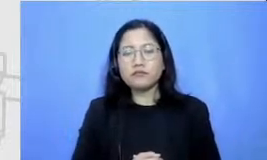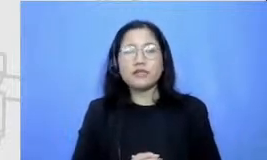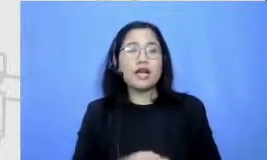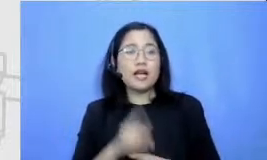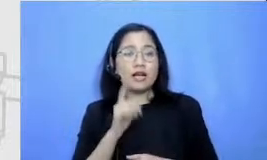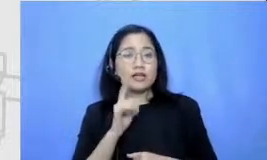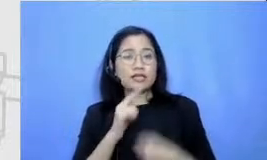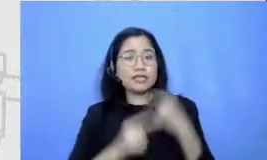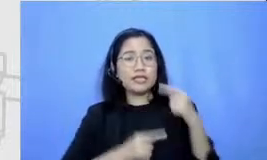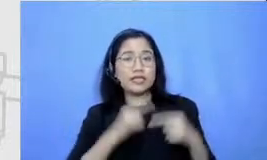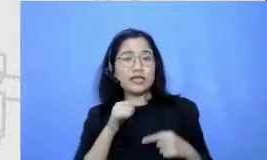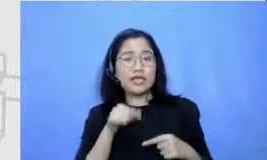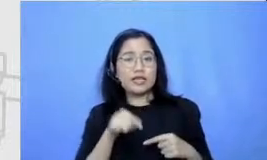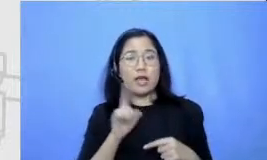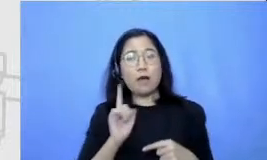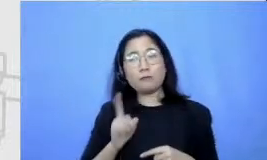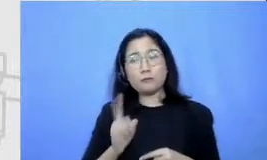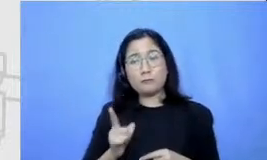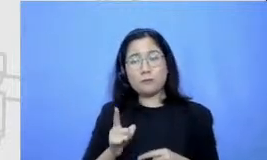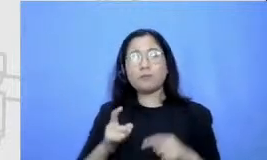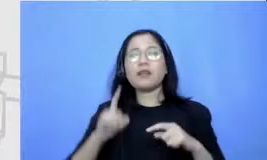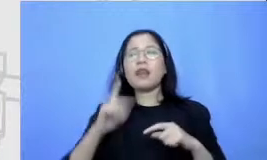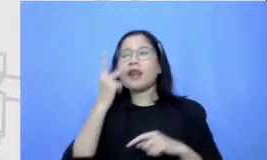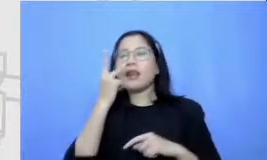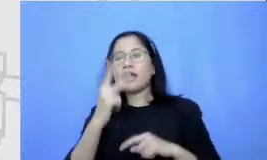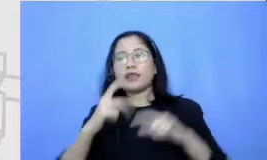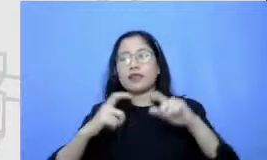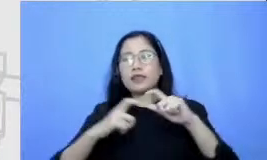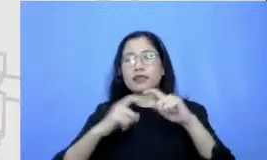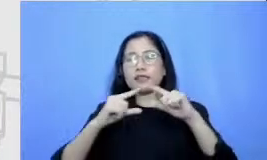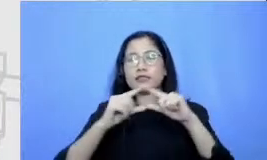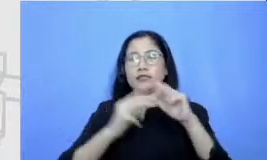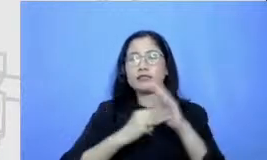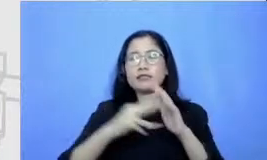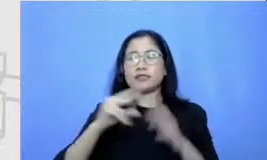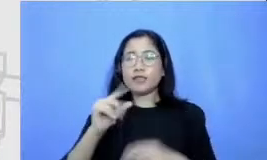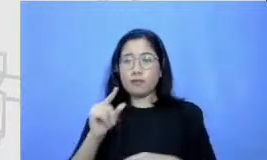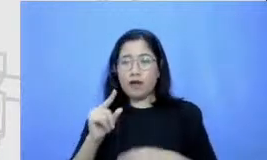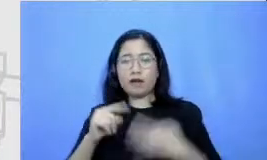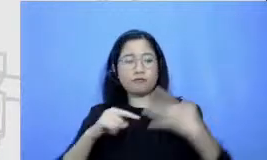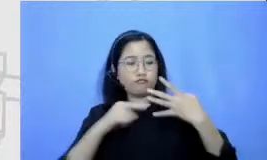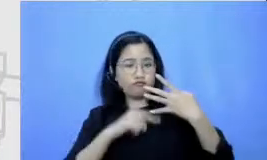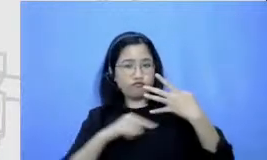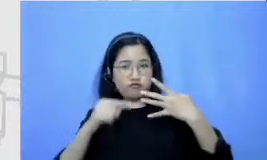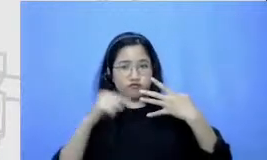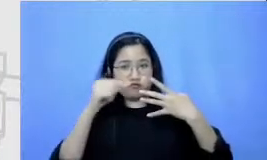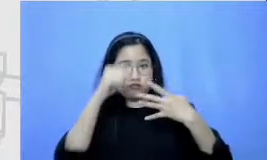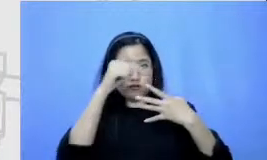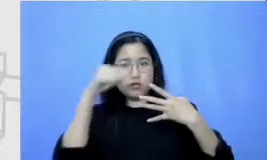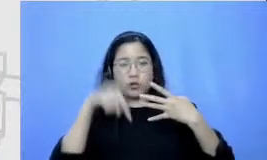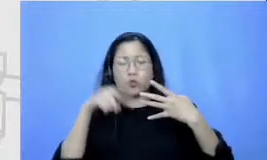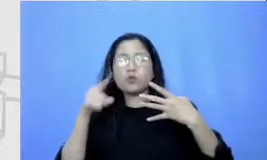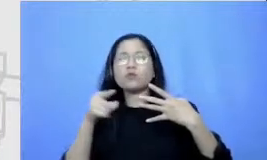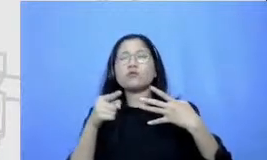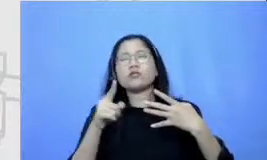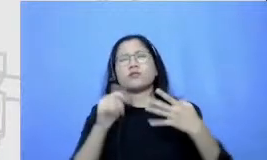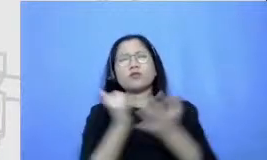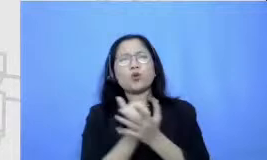rangka Semar Ini adalah sebuah perjalanan yang akan makan waktu buat bapak dan ibu ini kenapa